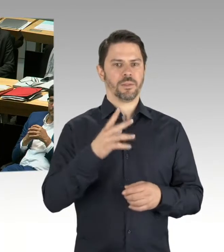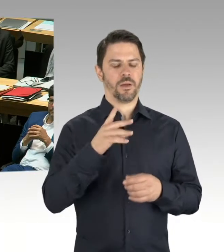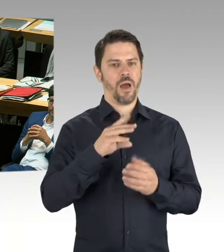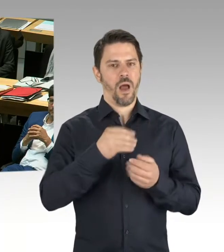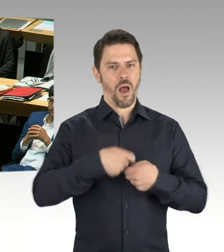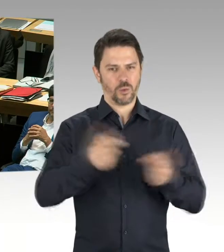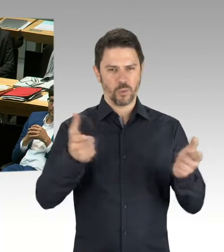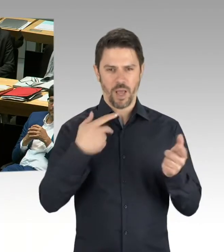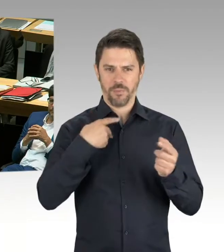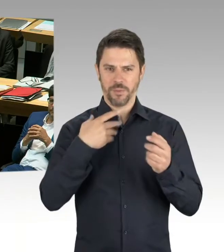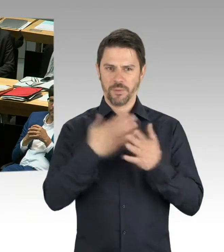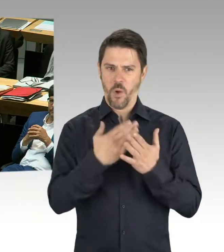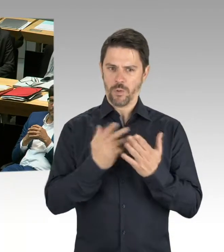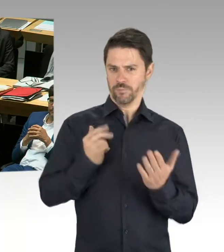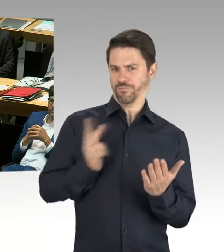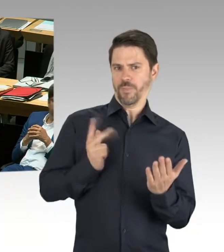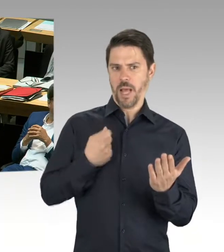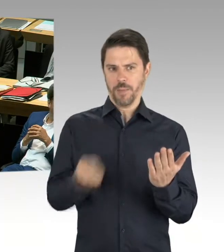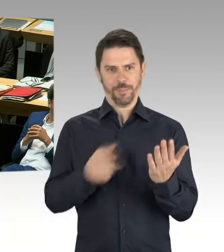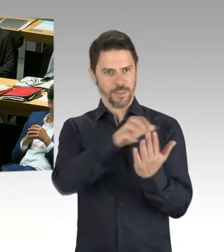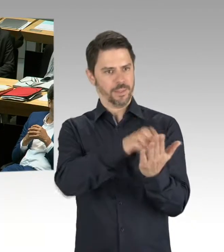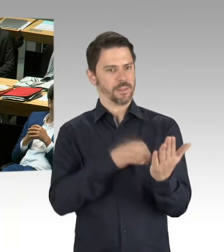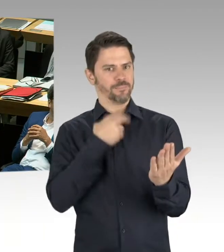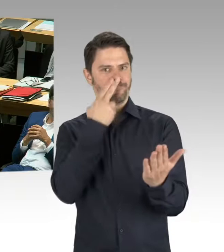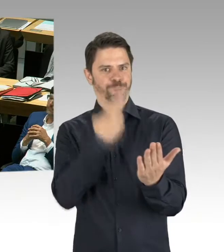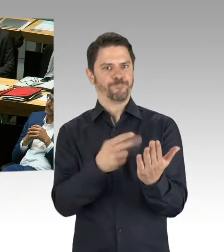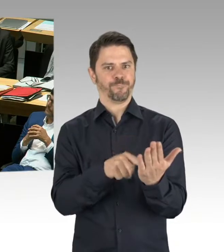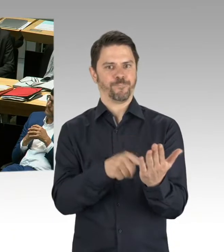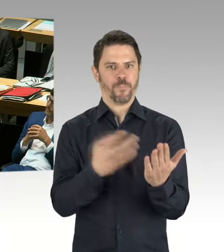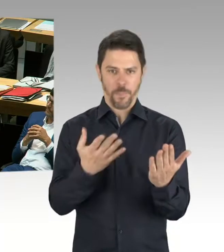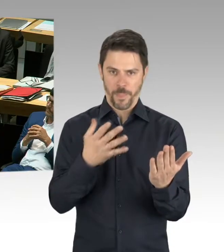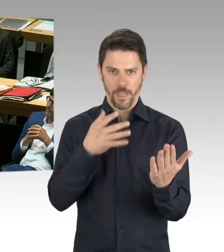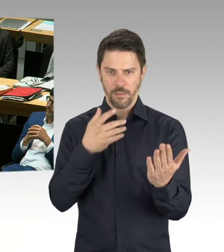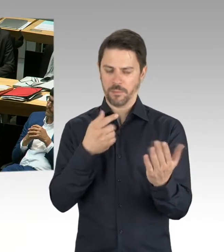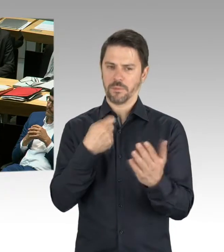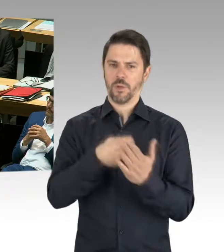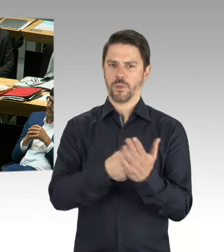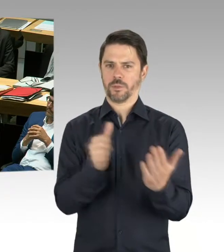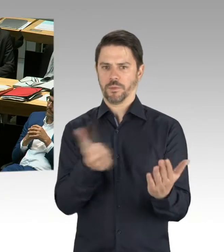Und ich verrate hier kein Geheimnis, wenn ich darauf hinweise, dass die Baukosten jetzt nicht gesunken sind.